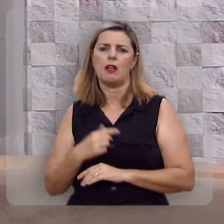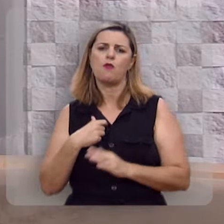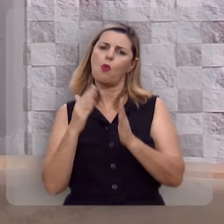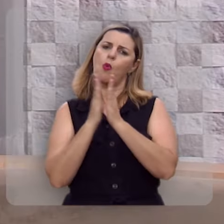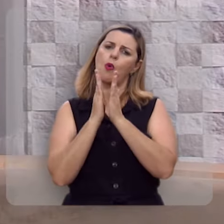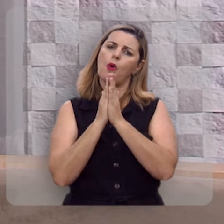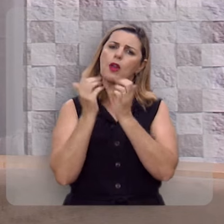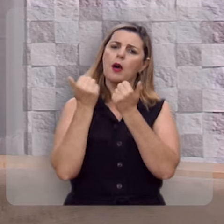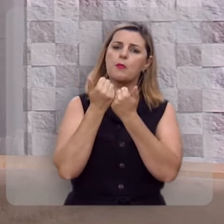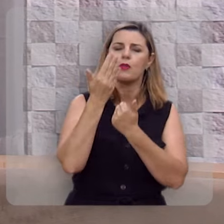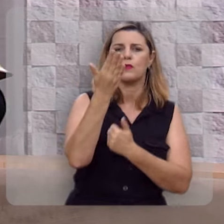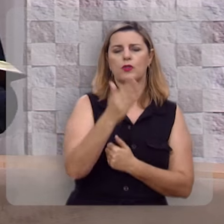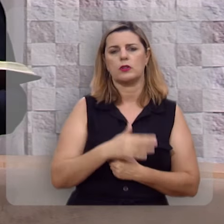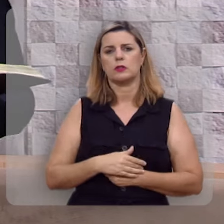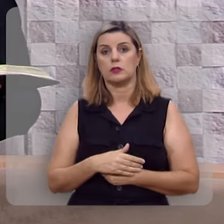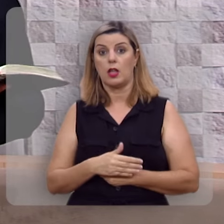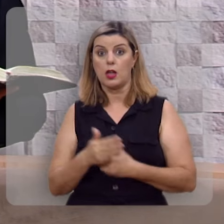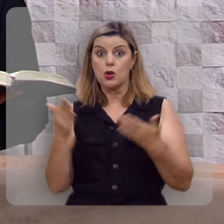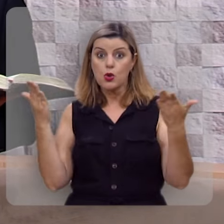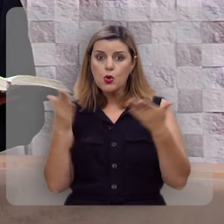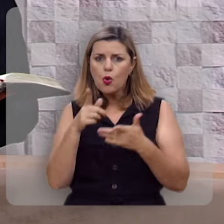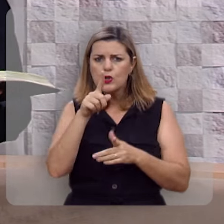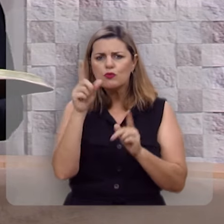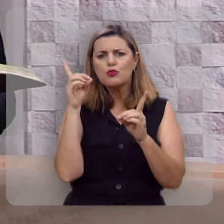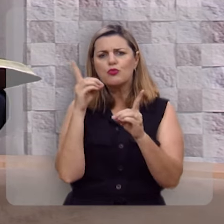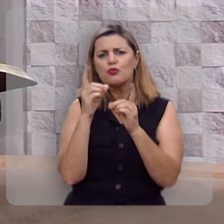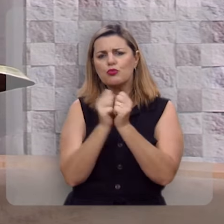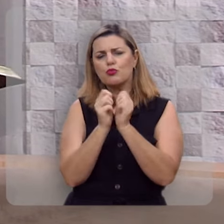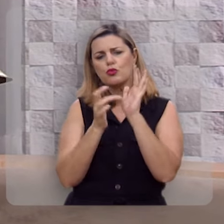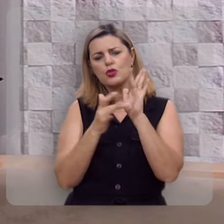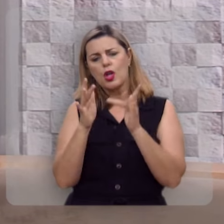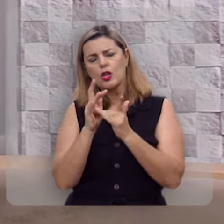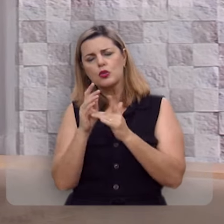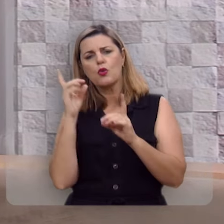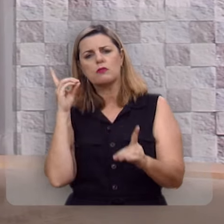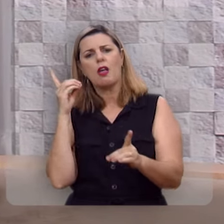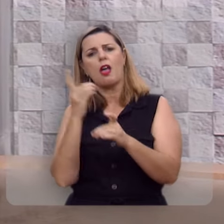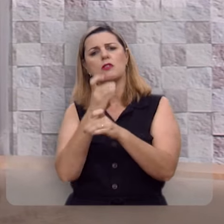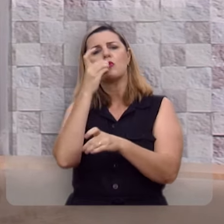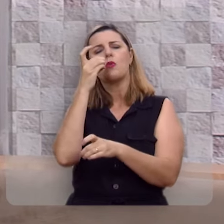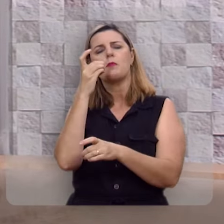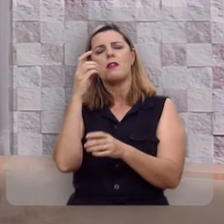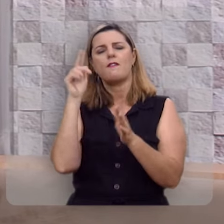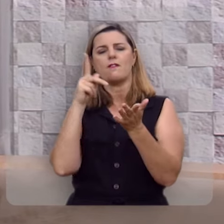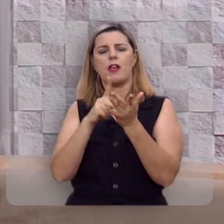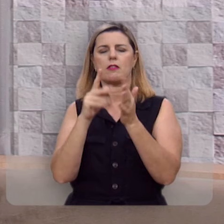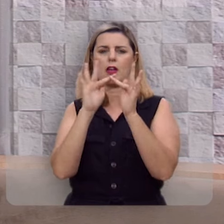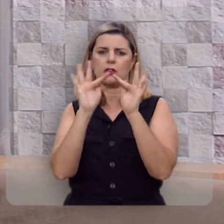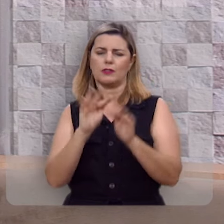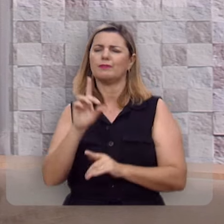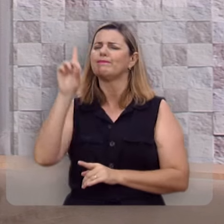Eu vou orar com você e hoje você pode em Jesus descobrir esta verdadeira felicidade.